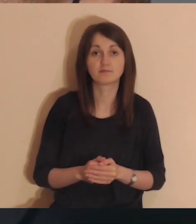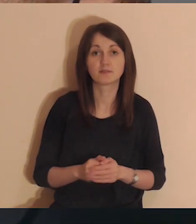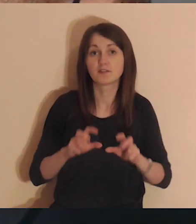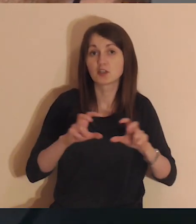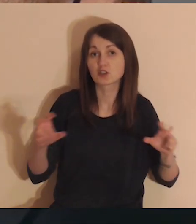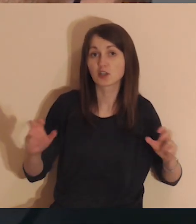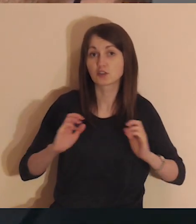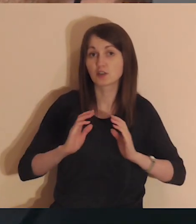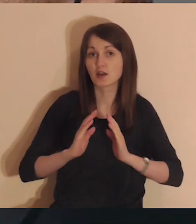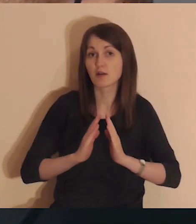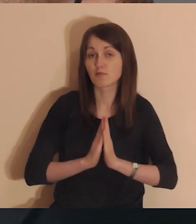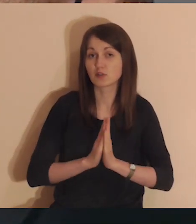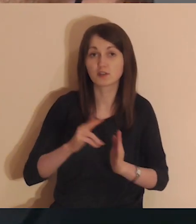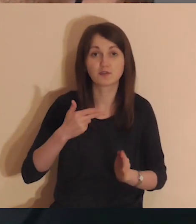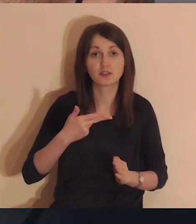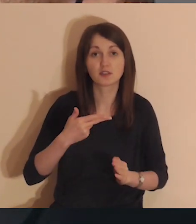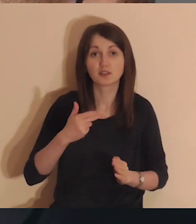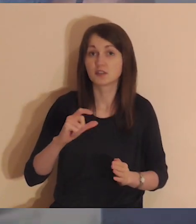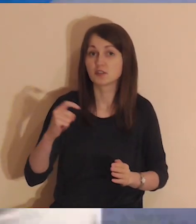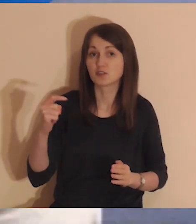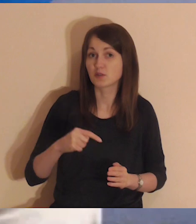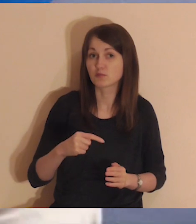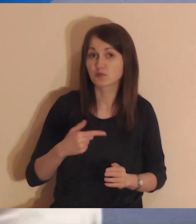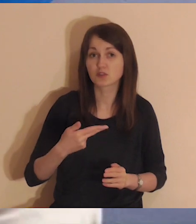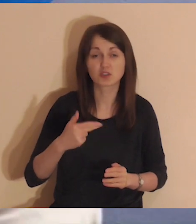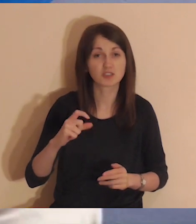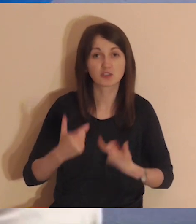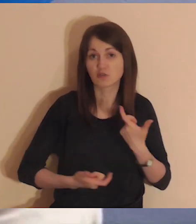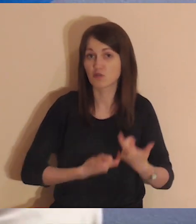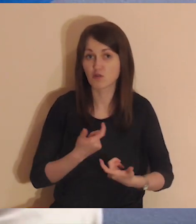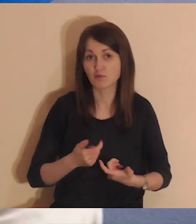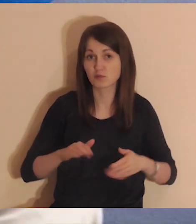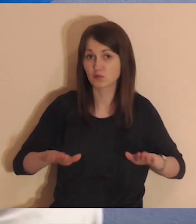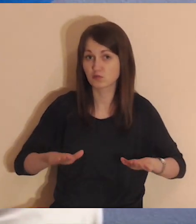W trakcie medytacji nie musisz nic robić,